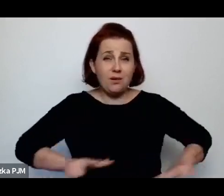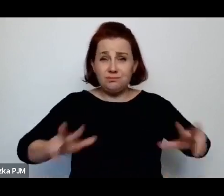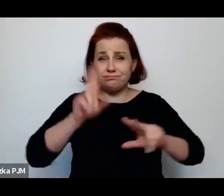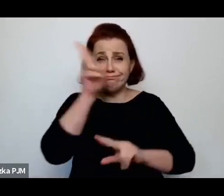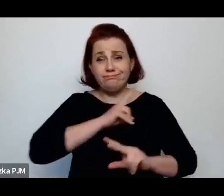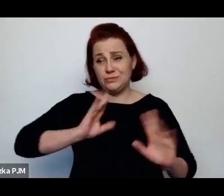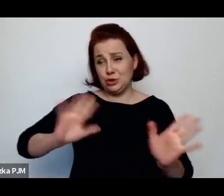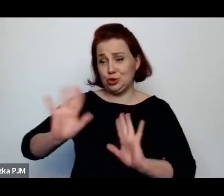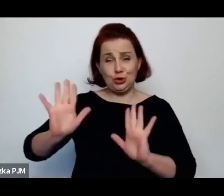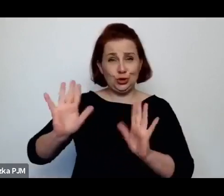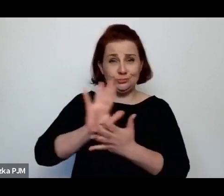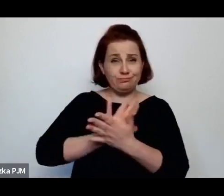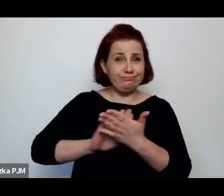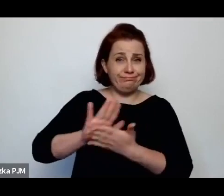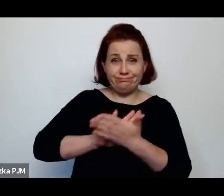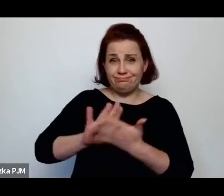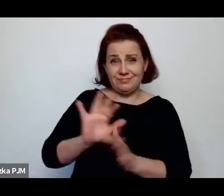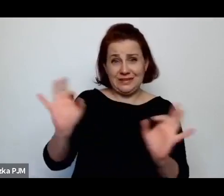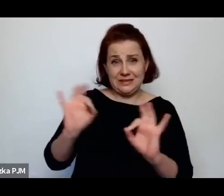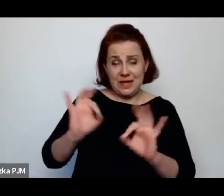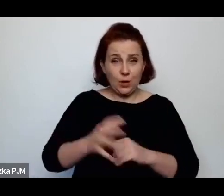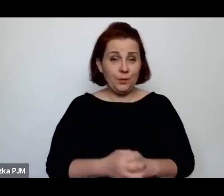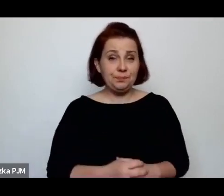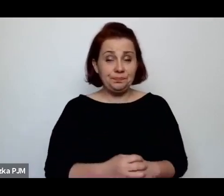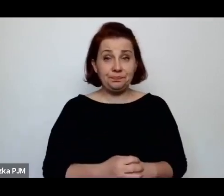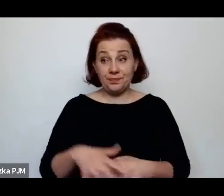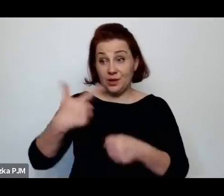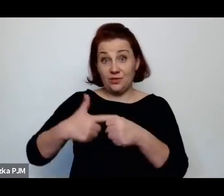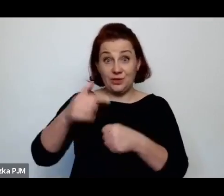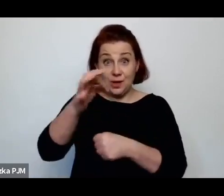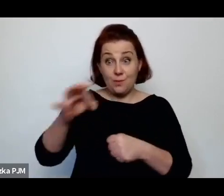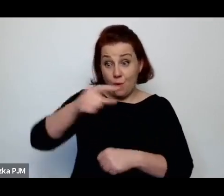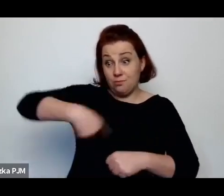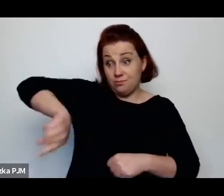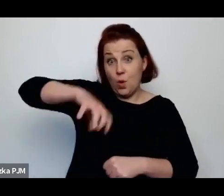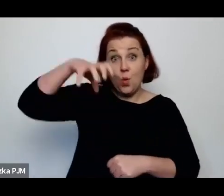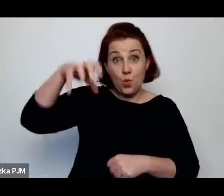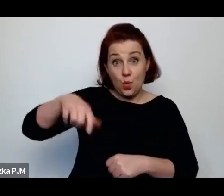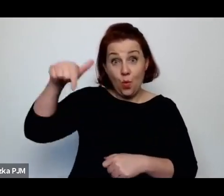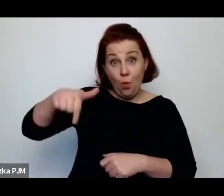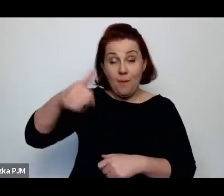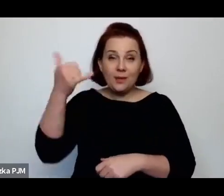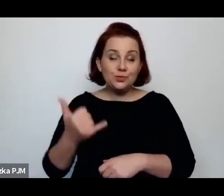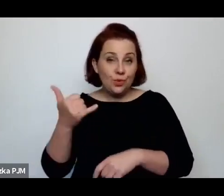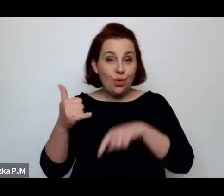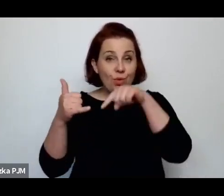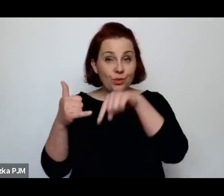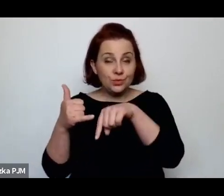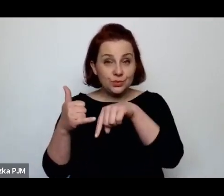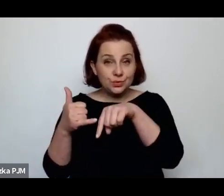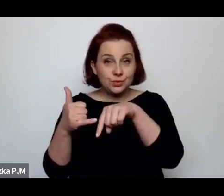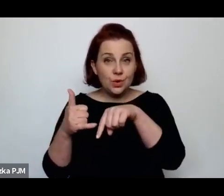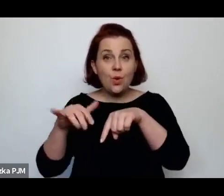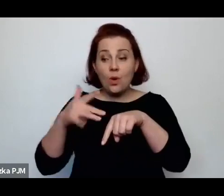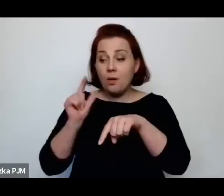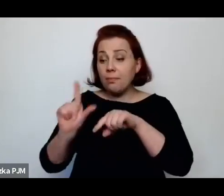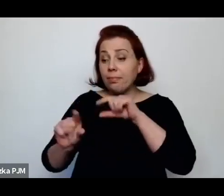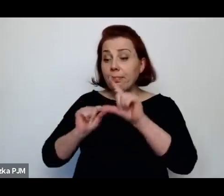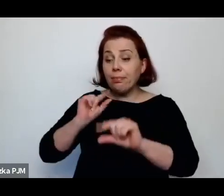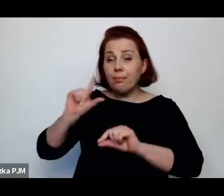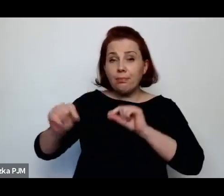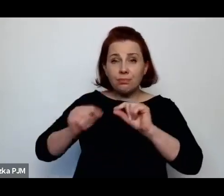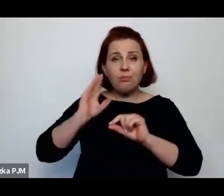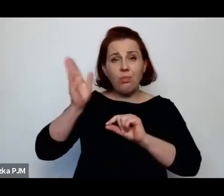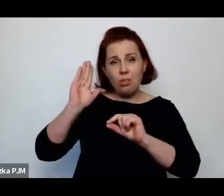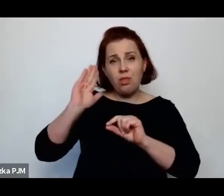spośród tych dzieci przede wszystkich rekrutowały się późniejsze dziewczyny